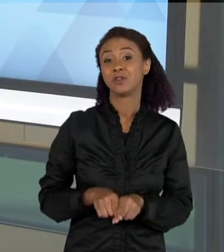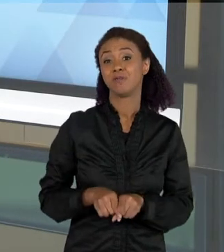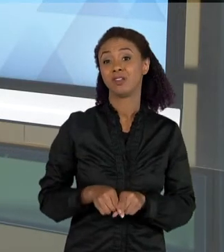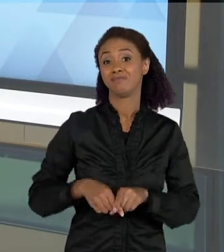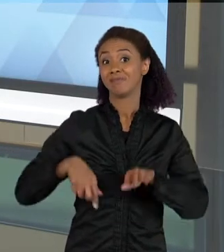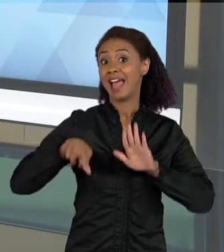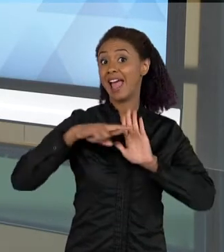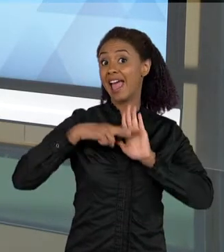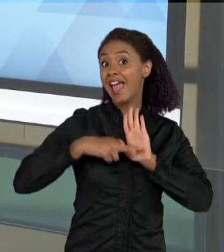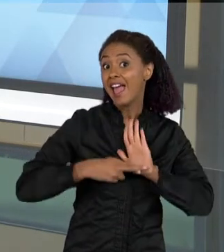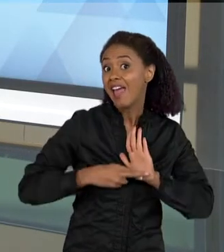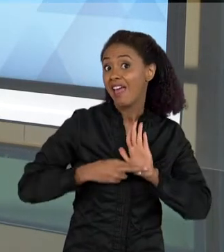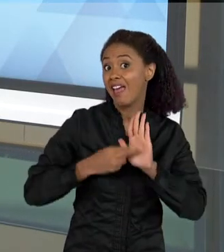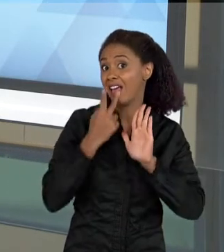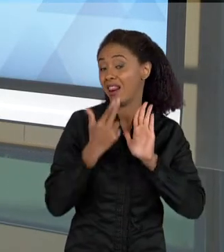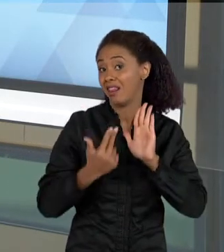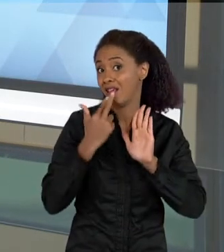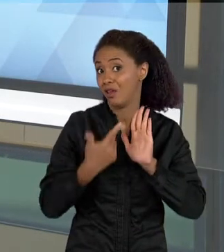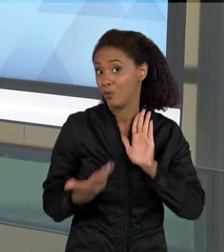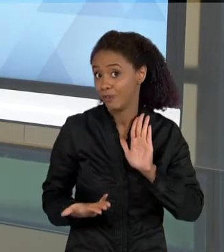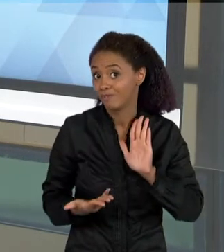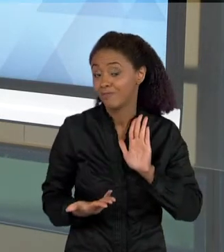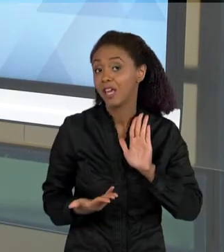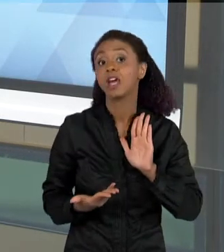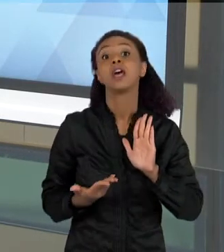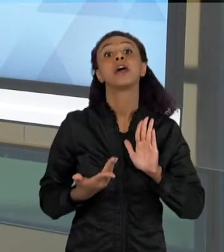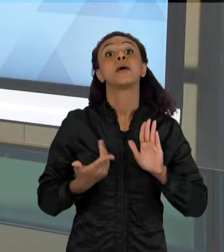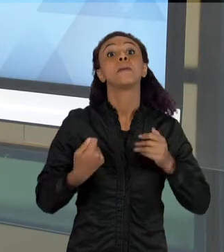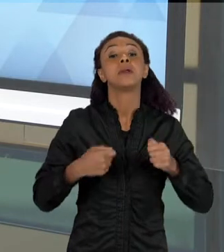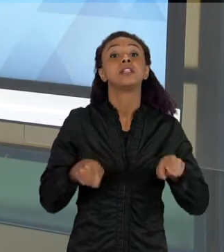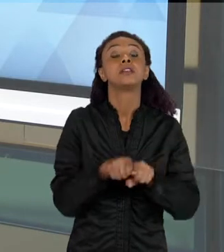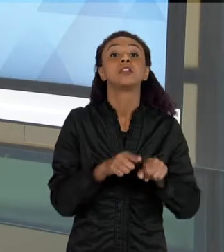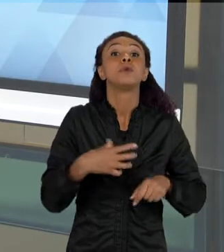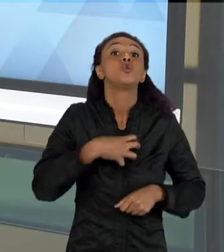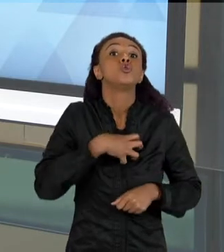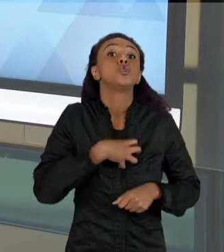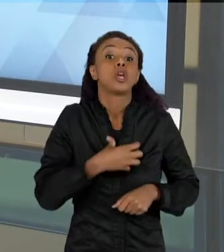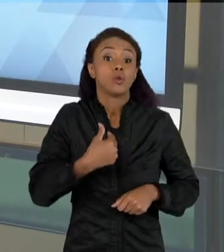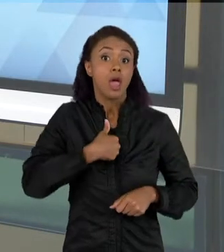TRABALHA COM O CONHECIMENTO QUE ELA TEM PARA LER AQUILO, O...